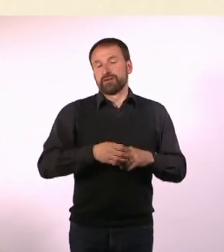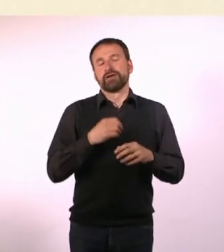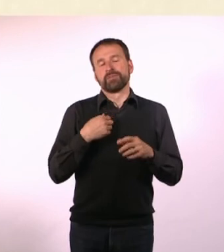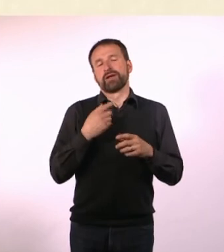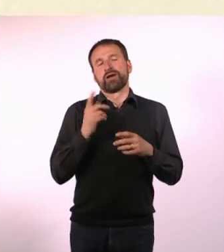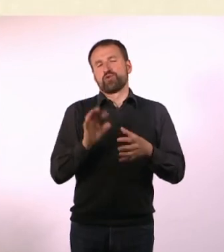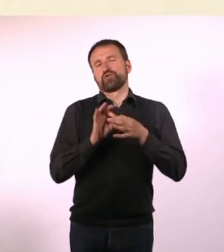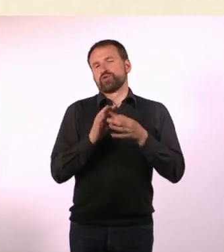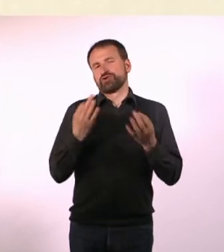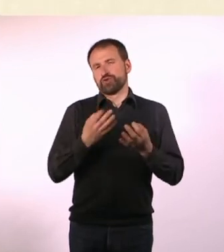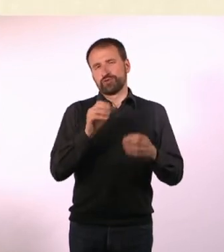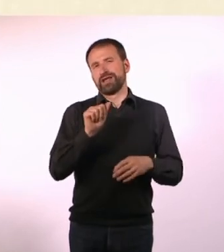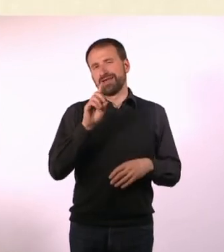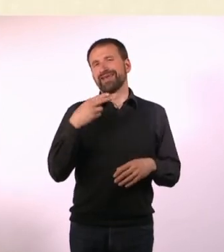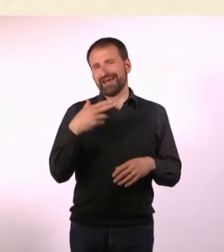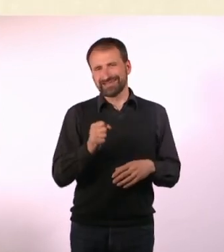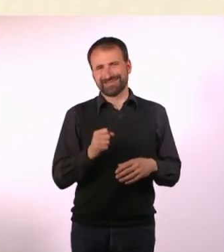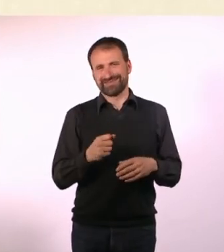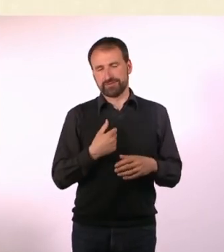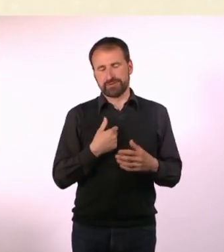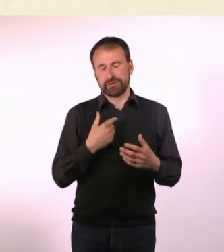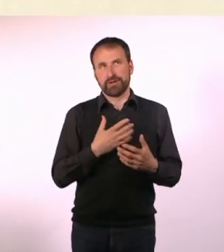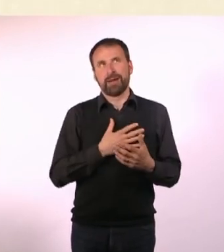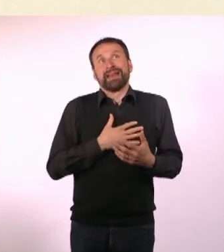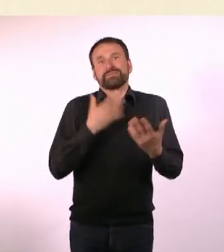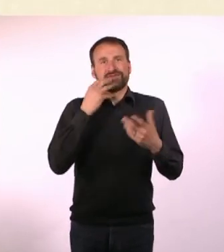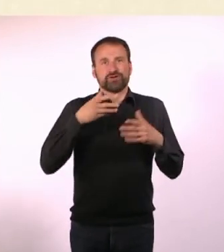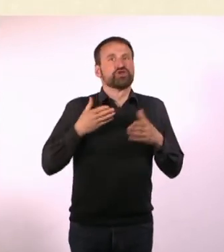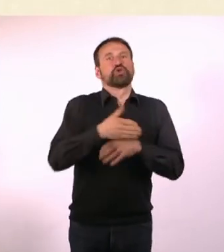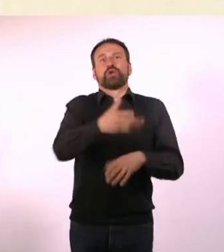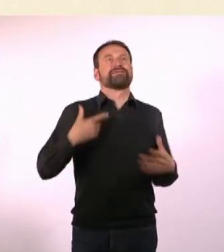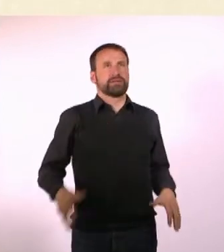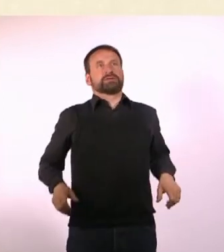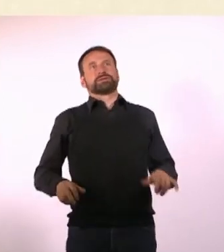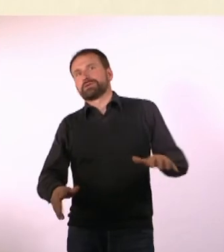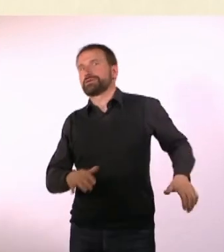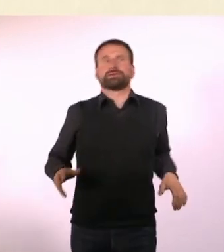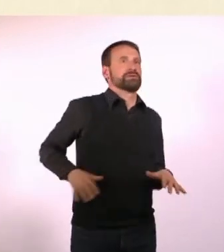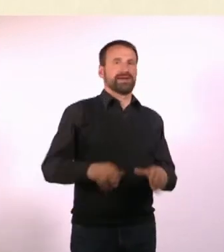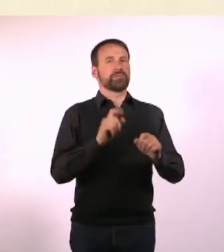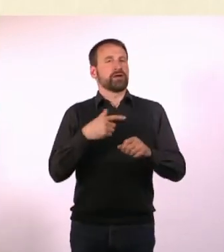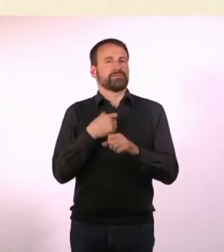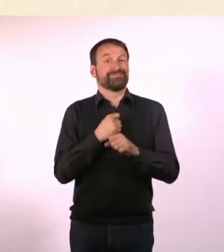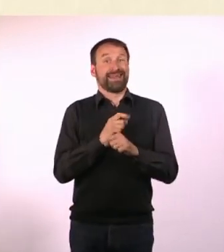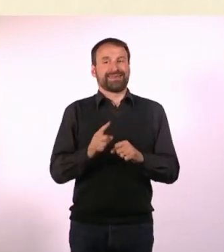Das hat aber auch viel mit dem ADHS zu tun, am liebsten würde ich so machen. Aber das geht ja nicht und deswegen mache ich die ganze Zeit so.